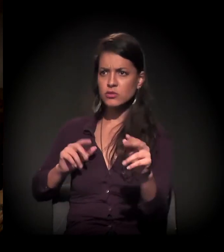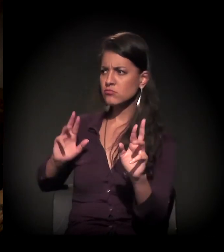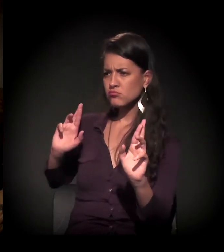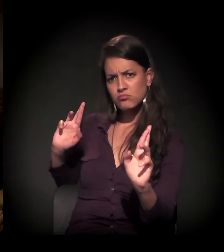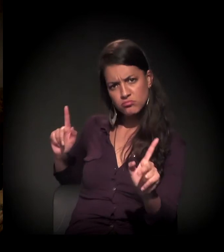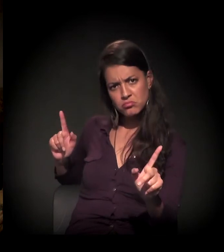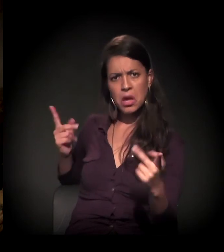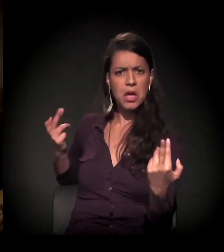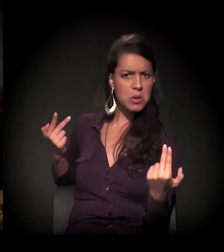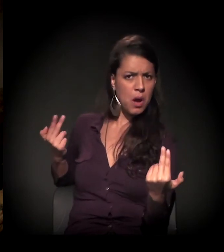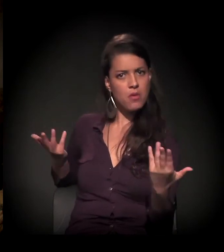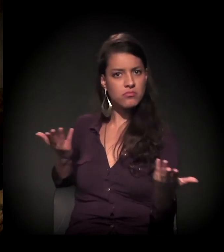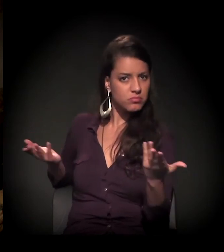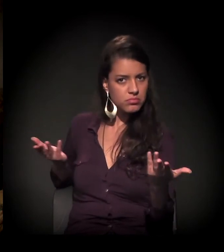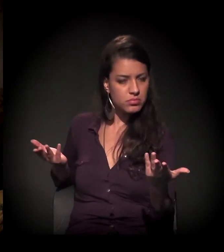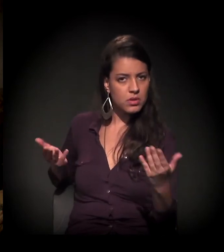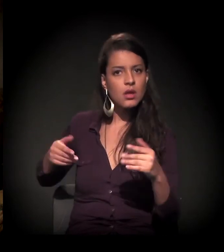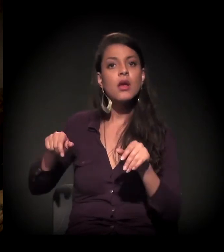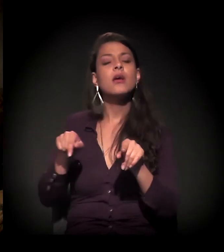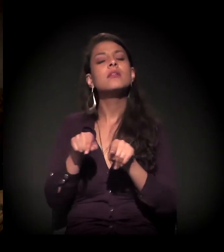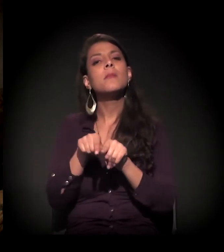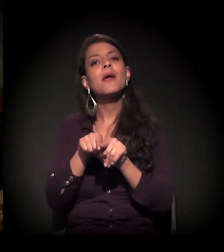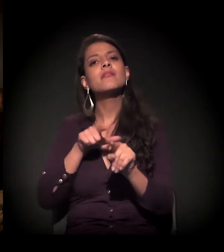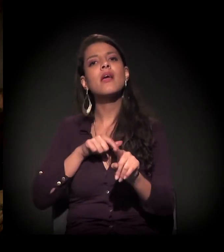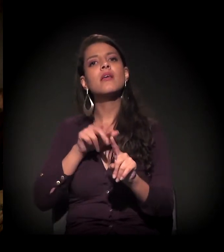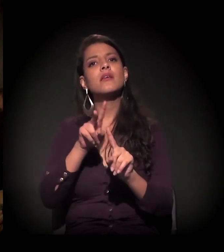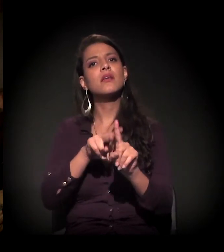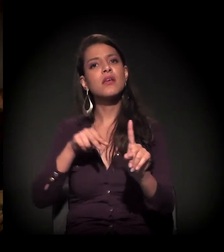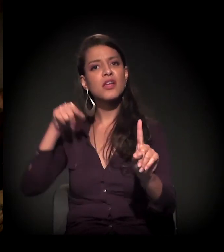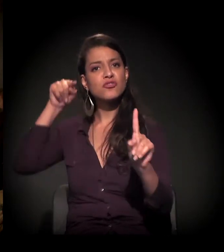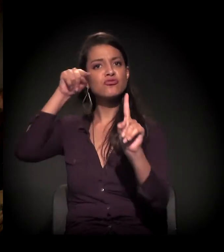E sobre o estigma que a gente tem. Porque, por exemplo,